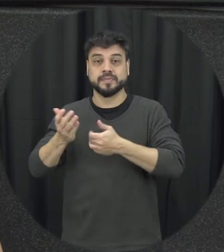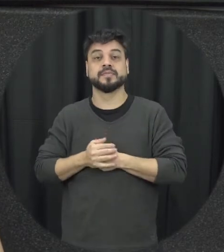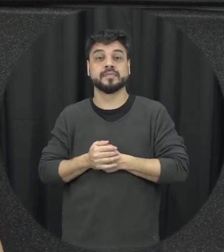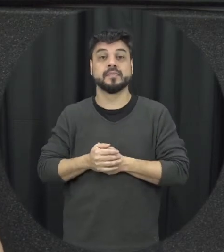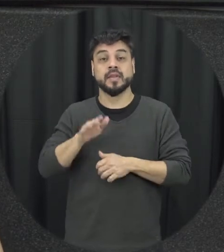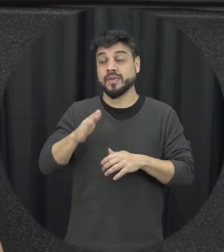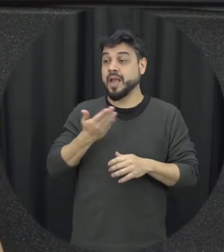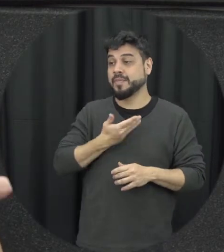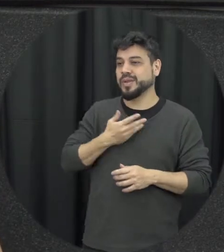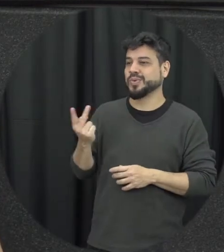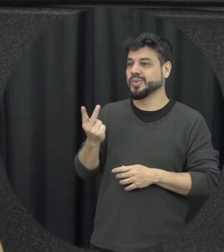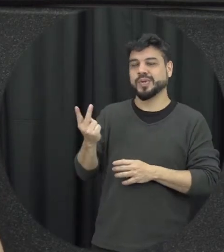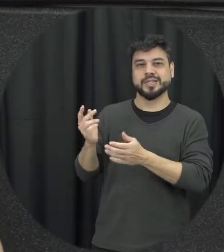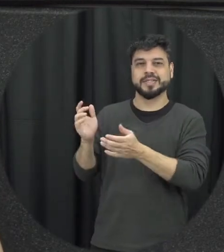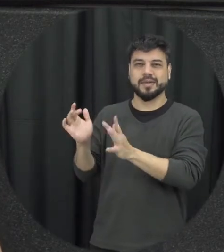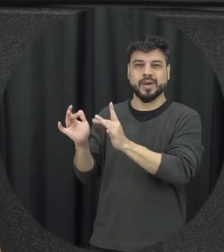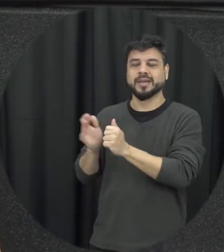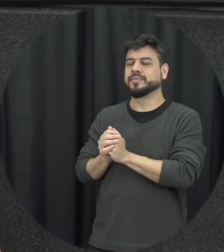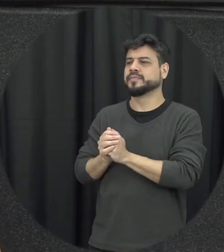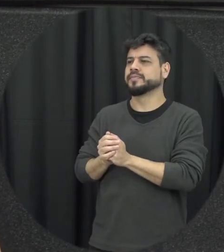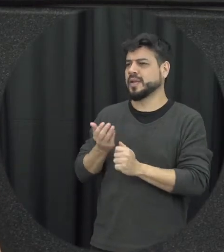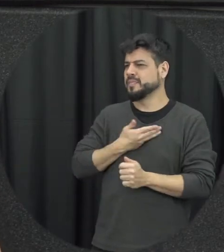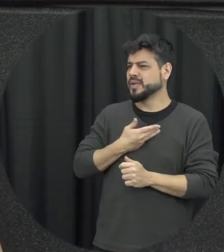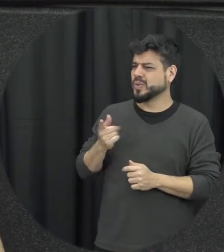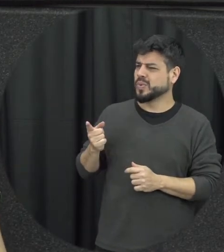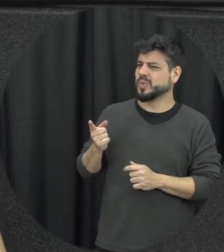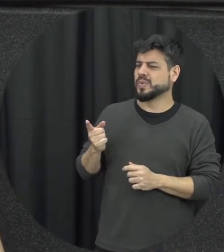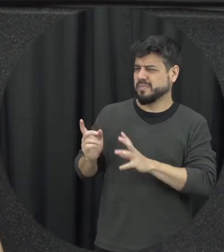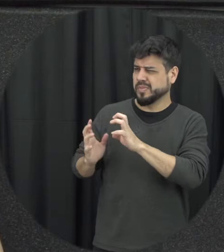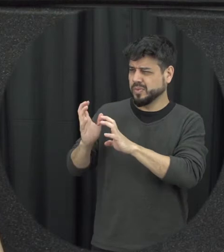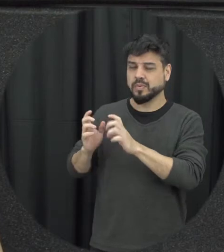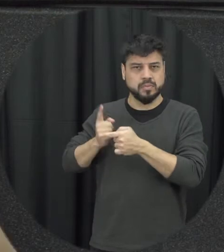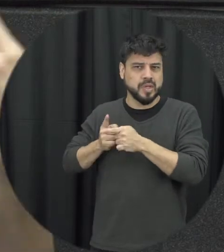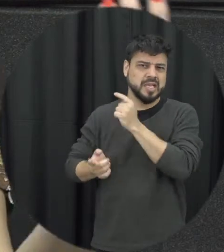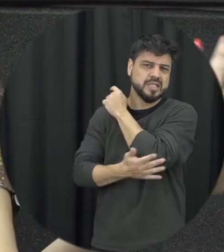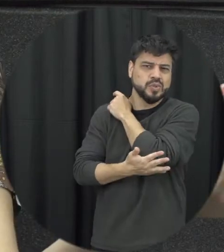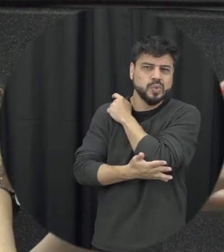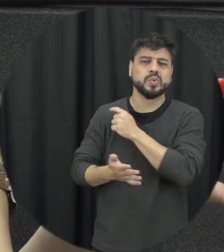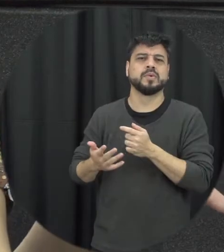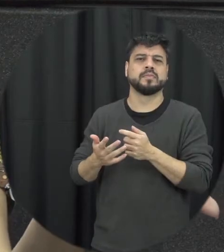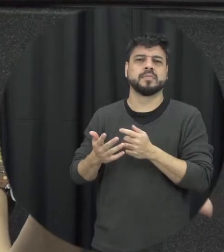de esse ciúme excessivo e como é que a gente pode intervir as vezes a gente vai passar me chamarem